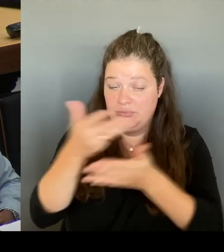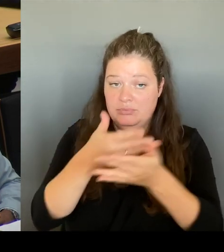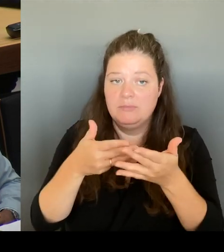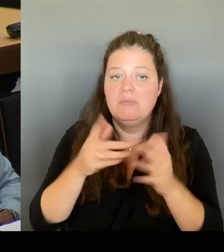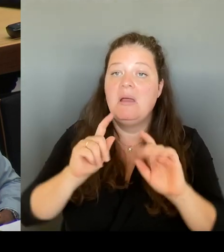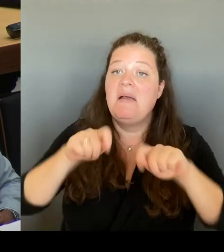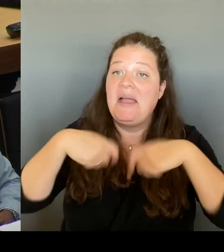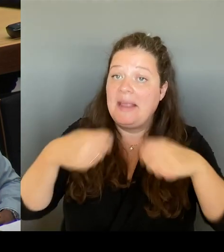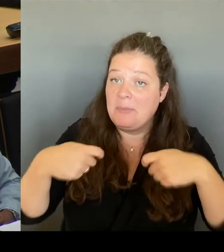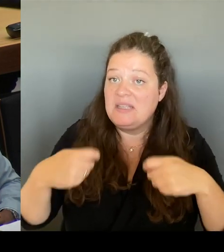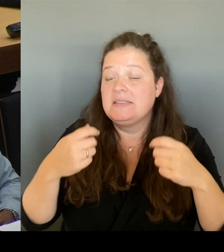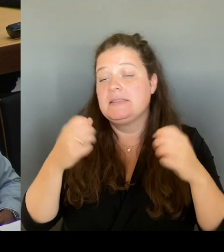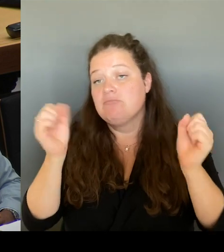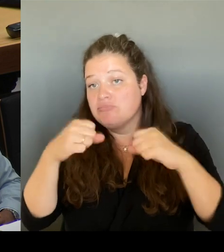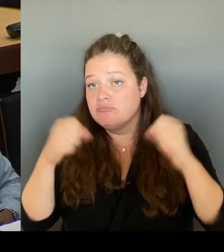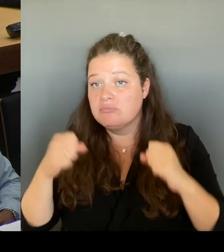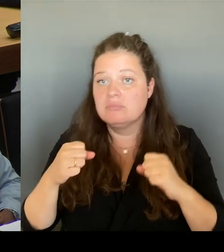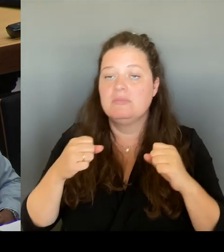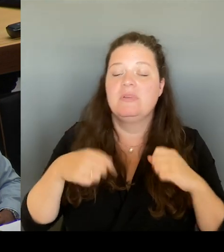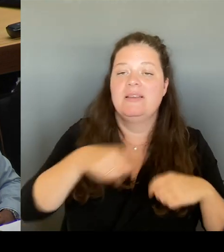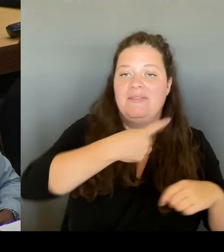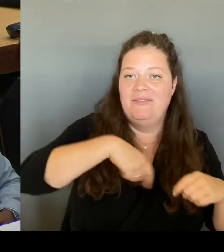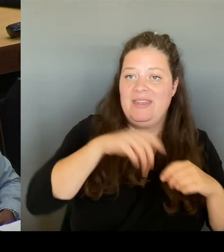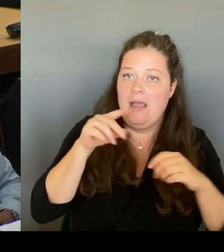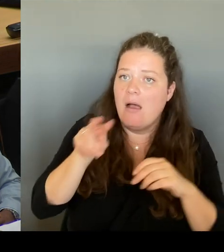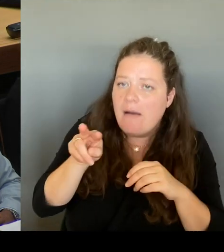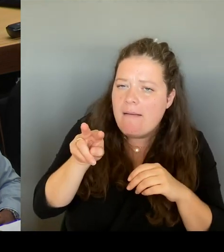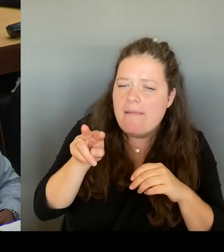für die Senatsbesprechung aufnehmen werden.